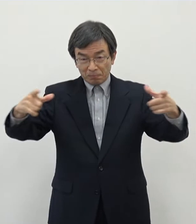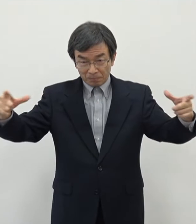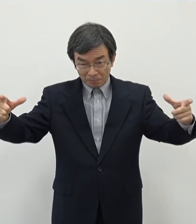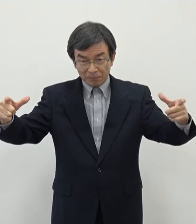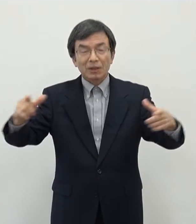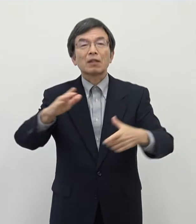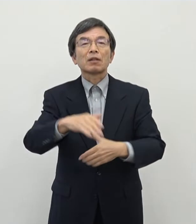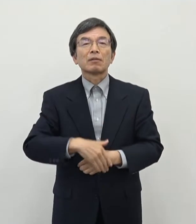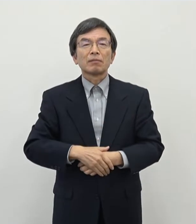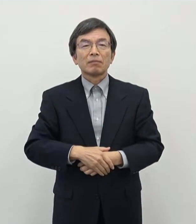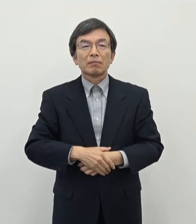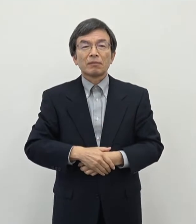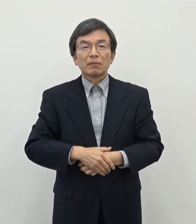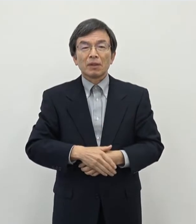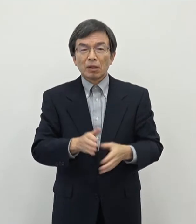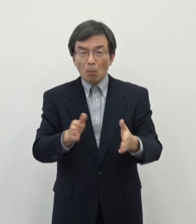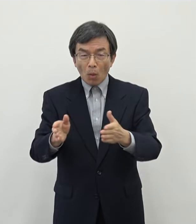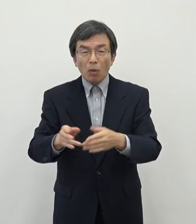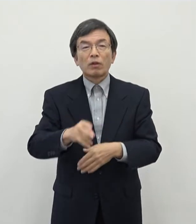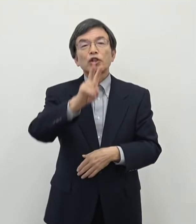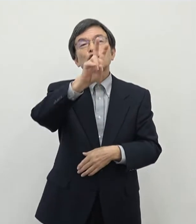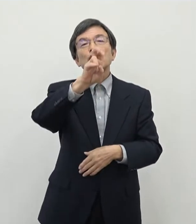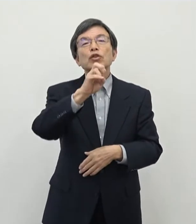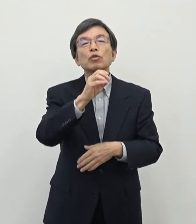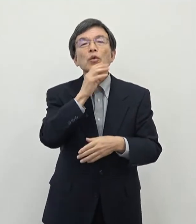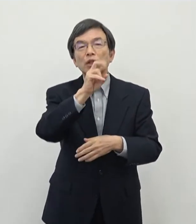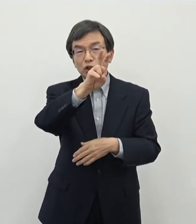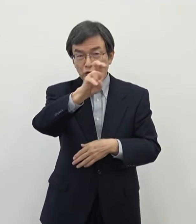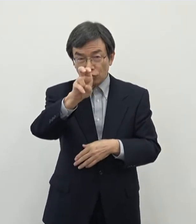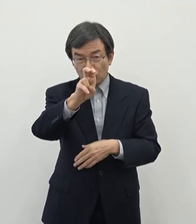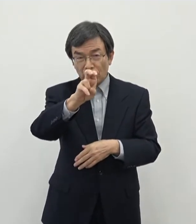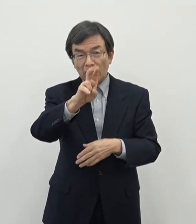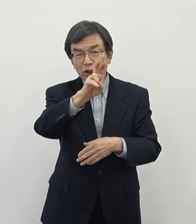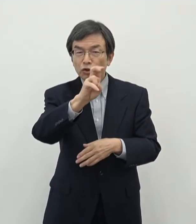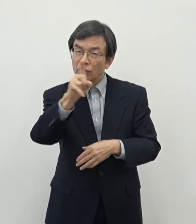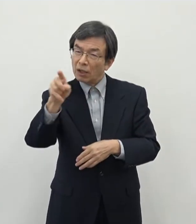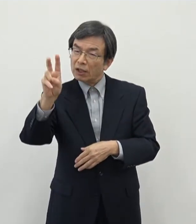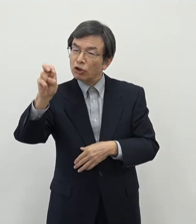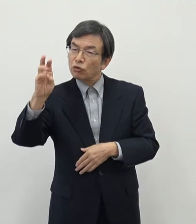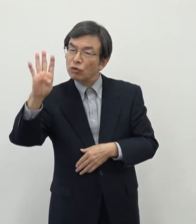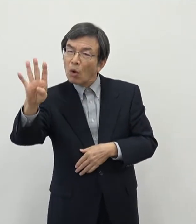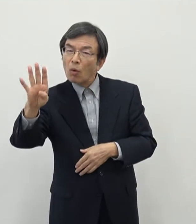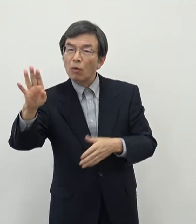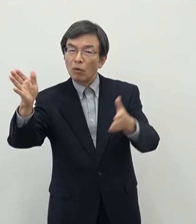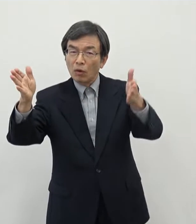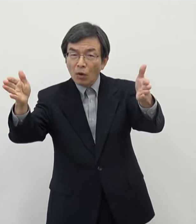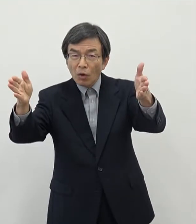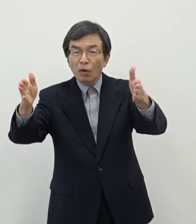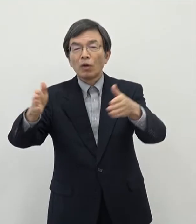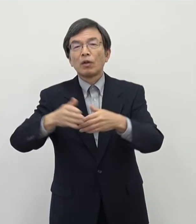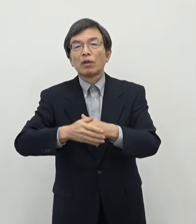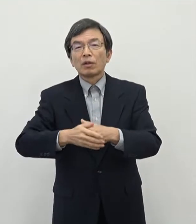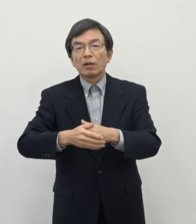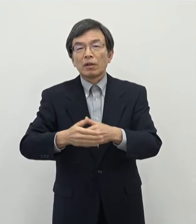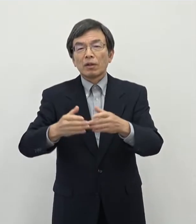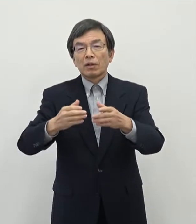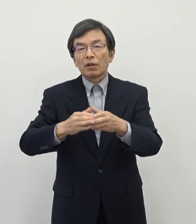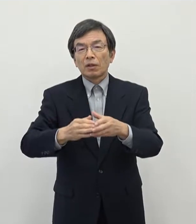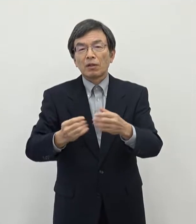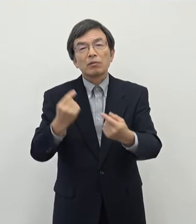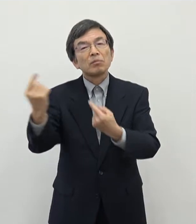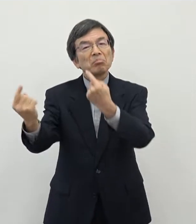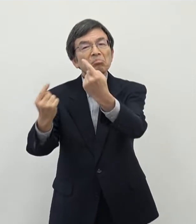一方で20代の特に前半ですね 20歳から24歳というところについてはですね出て行く方が加速をしていると